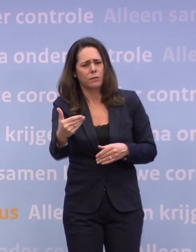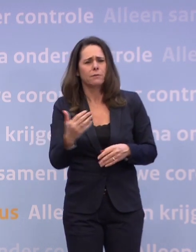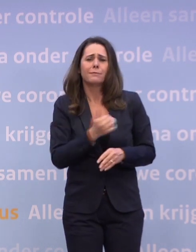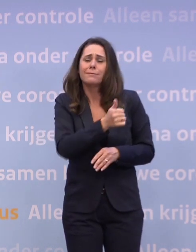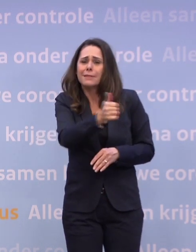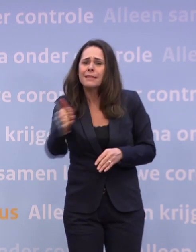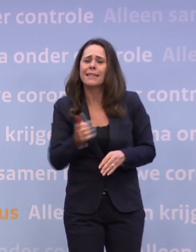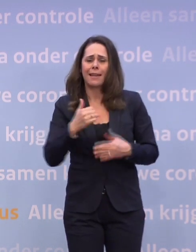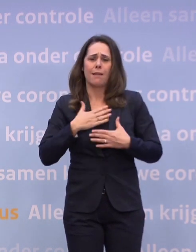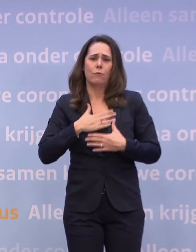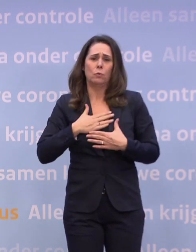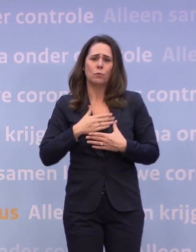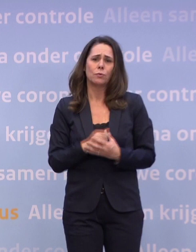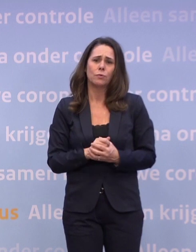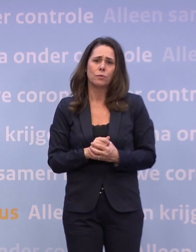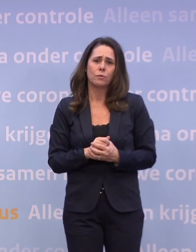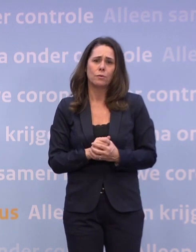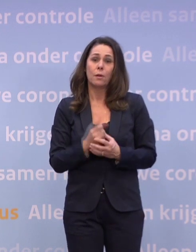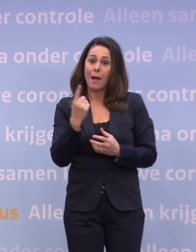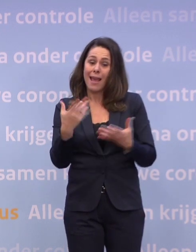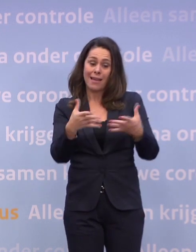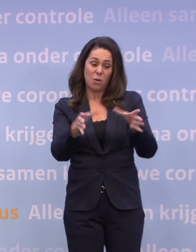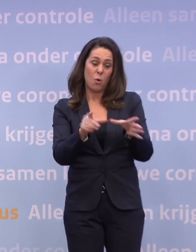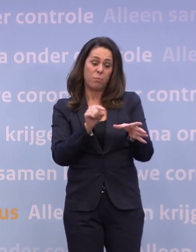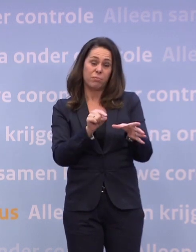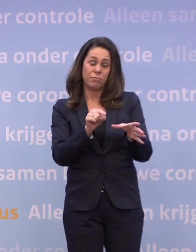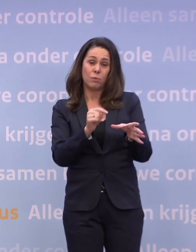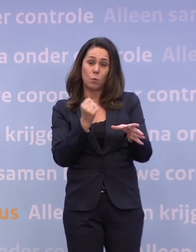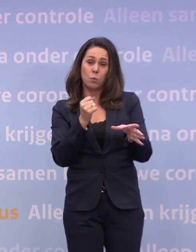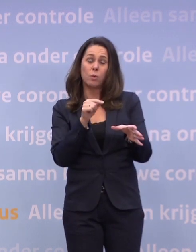Maar één groep in het bijzonder en dat zijn natuurlijk al die mensen...